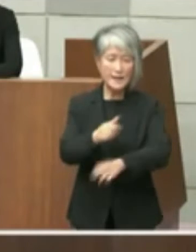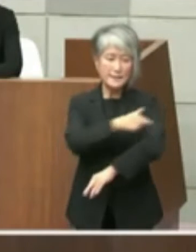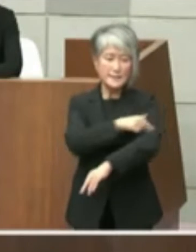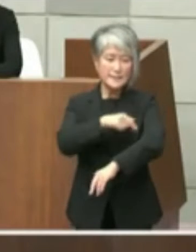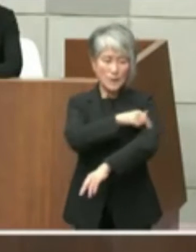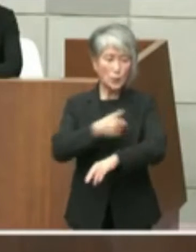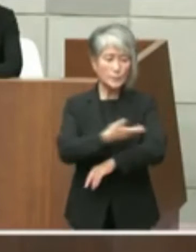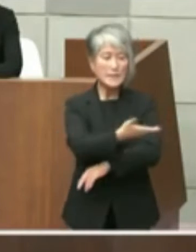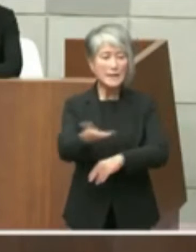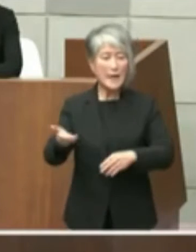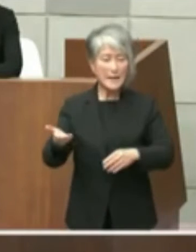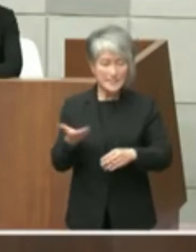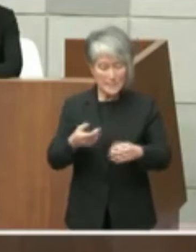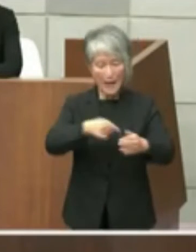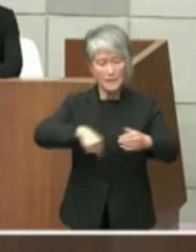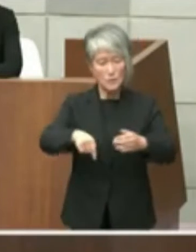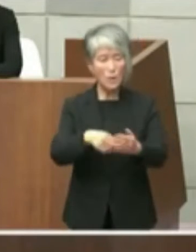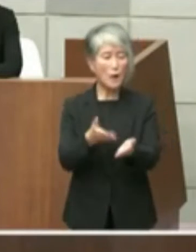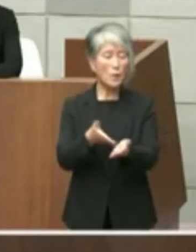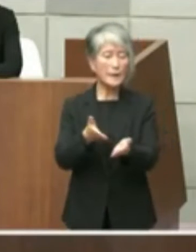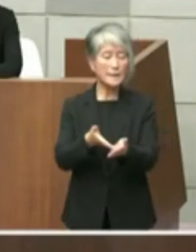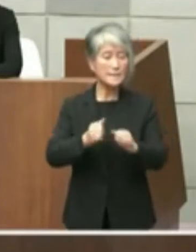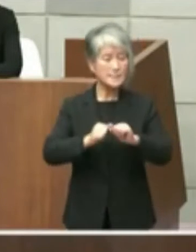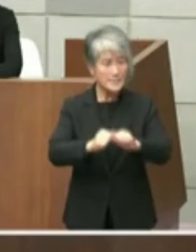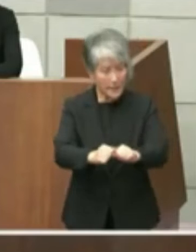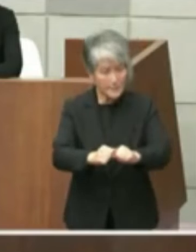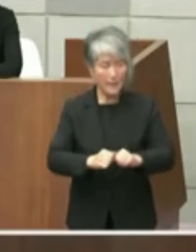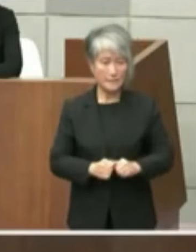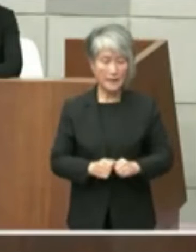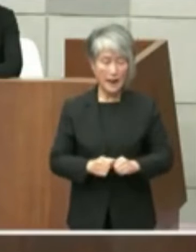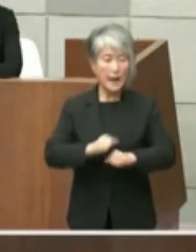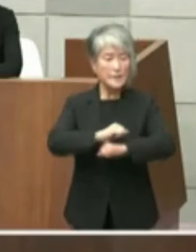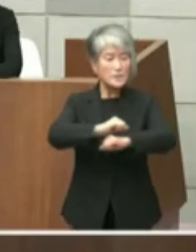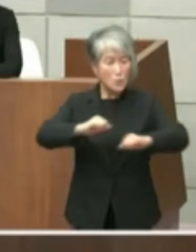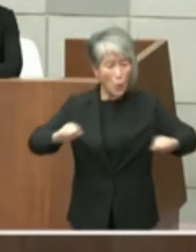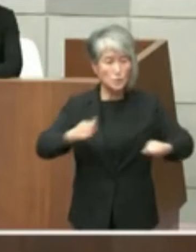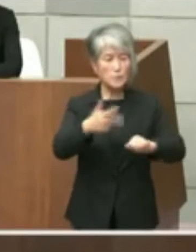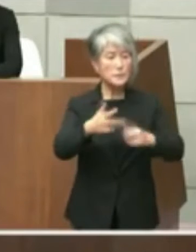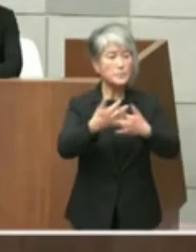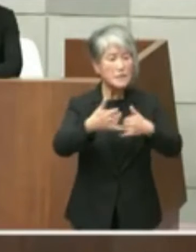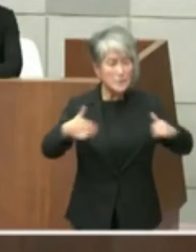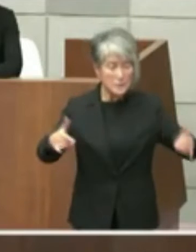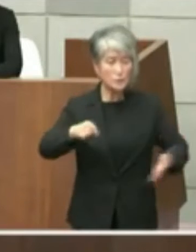ておりましたので私としてはこれは広く 市民にお伝えしている情報だと認識をして